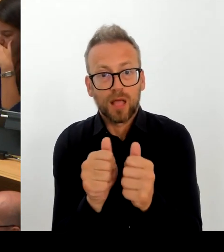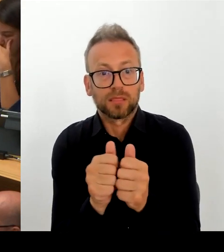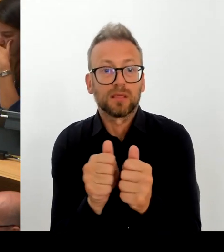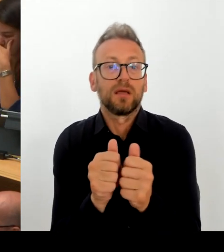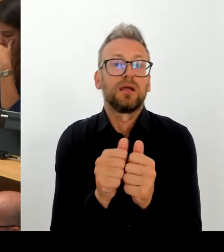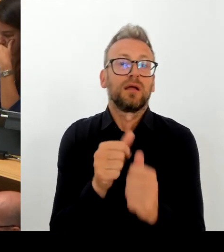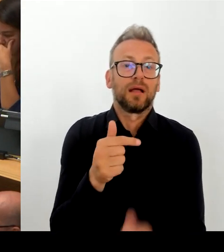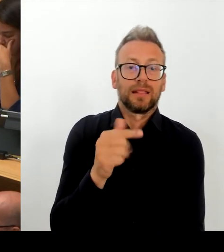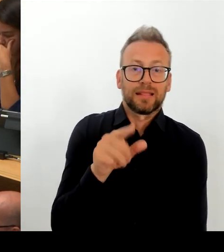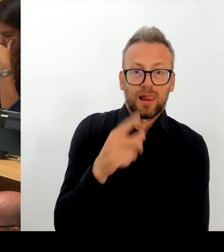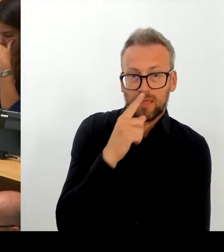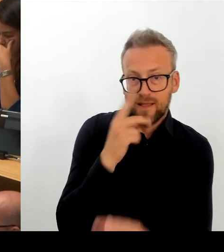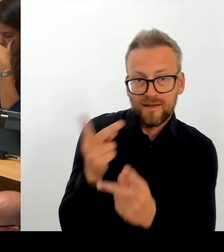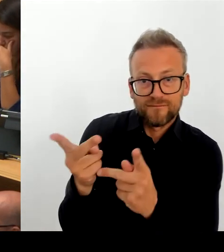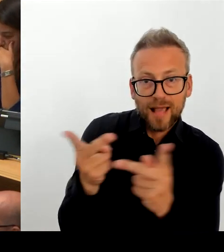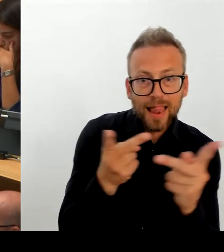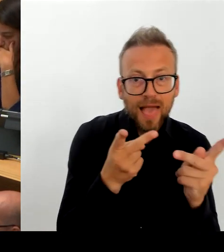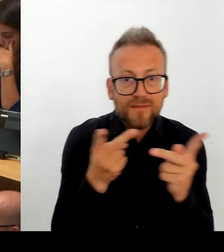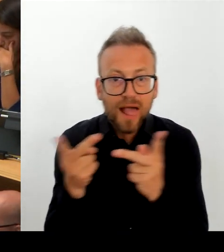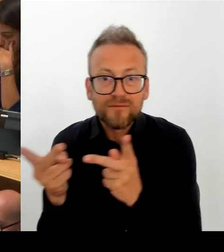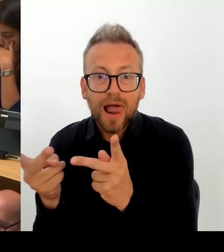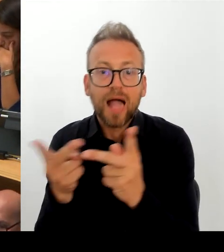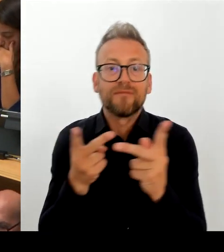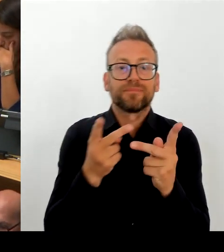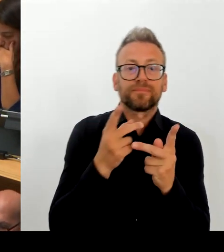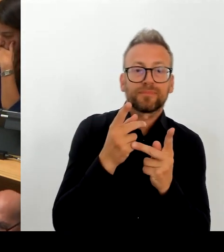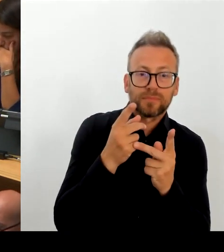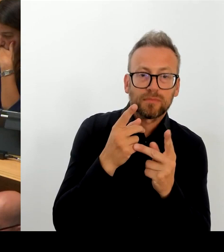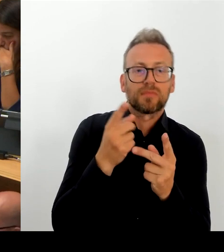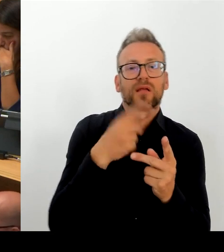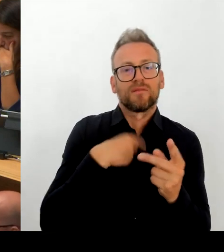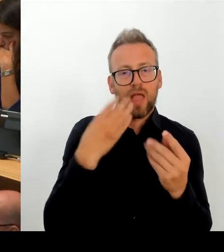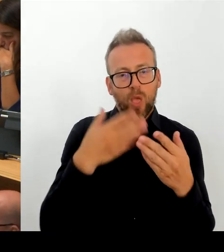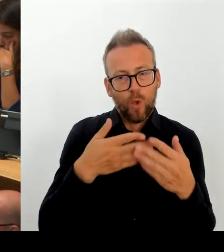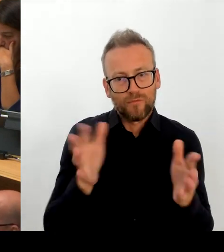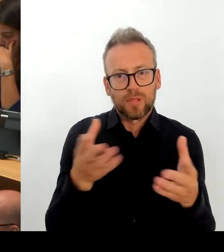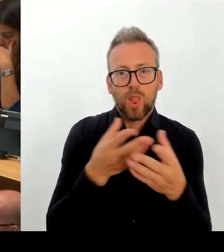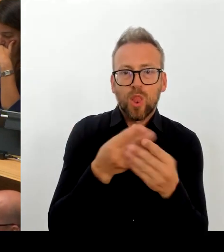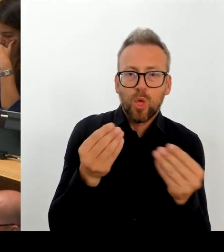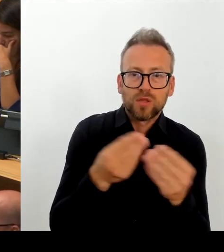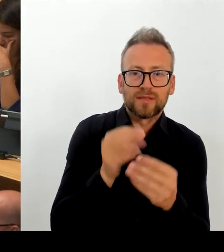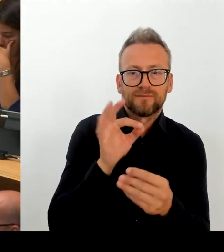sehr unterschiedlichen Lebensverhältnisse, die gerade in sehr unterschiedlichen Lebensräumen gegeben sind, auch angemessen zu reagieren.